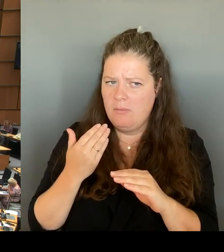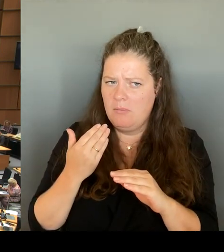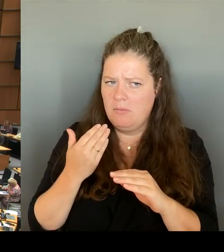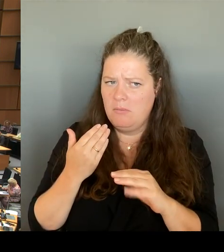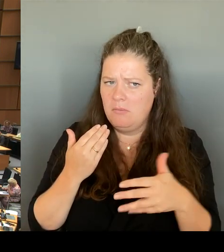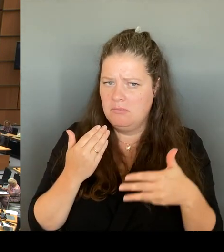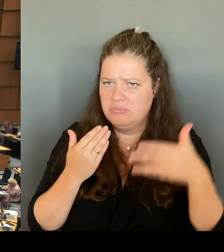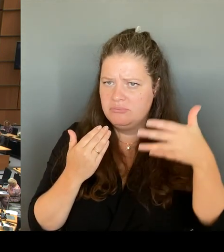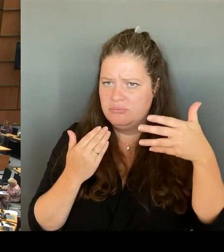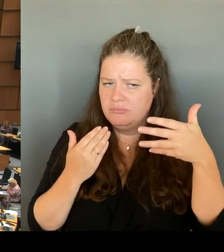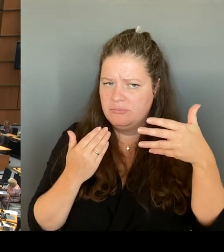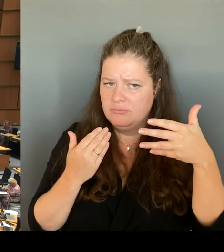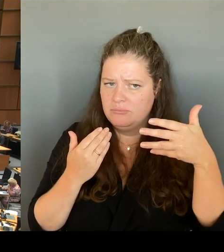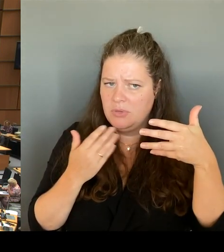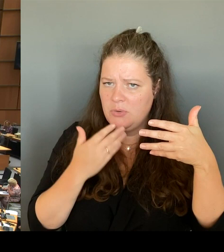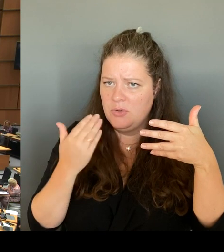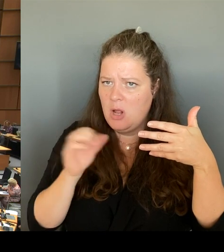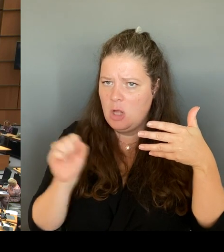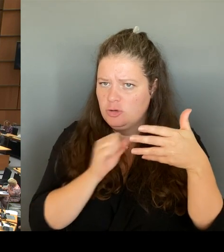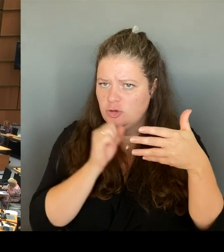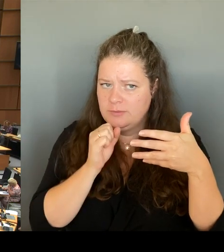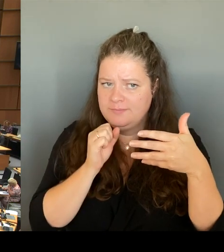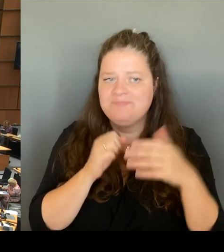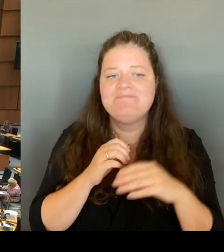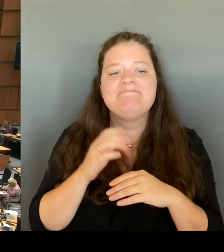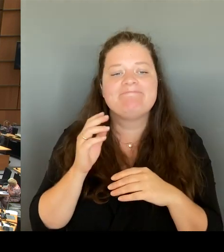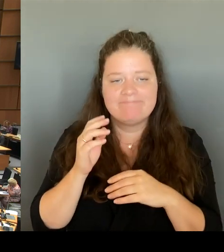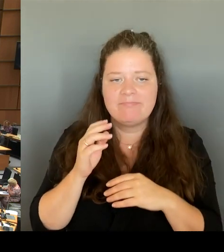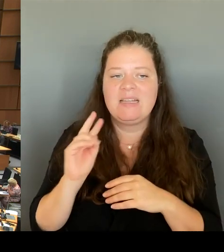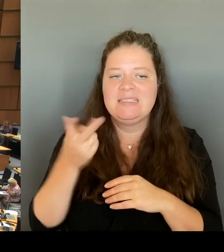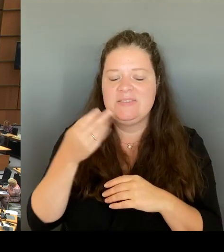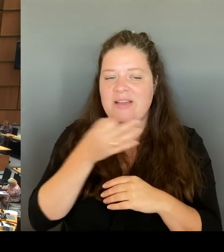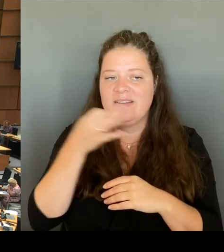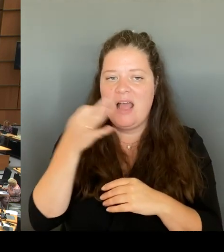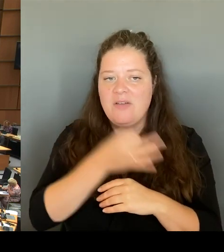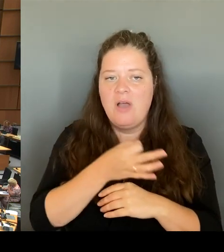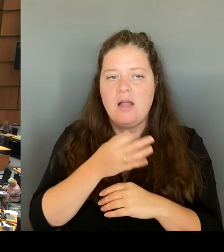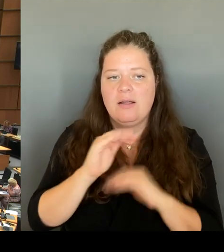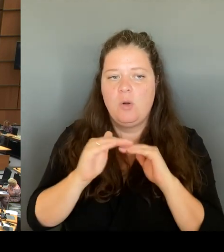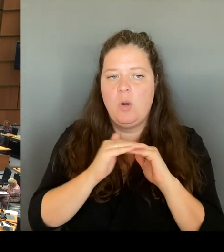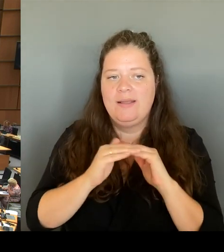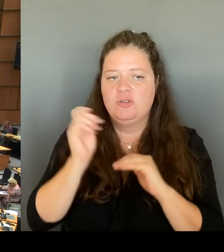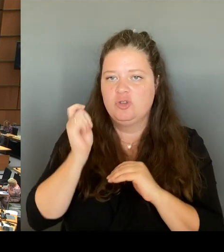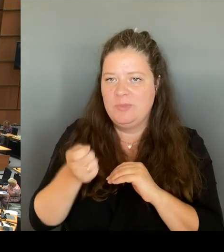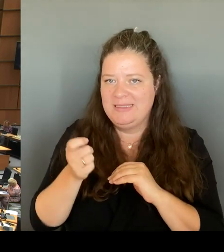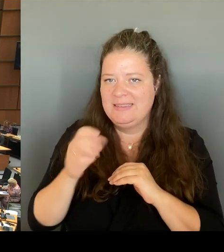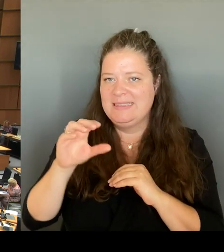von der CDU-Fraktion. (Rednerwechsel) Vielen Dank, Frau Präsidentin. Könnte es wohl sein,